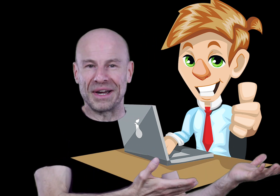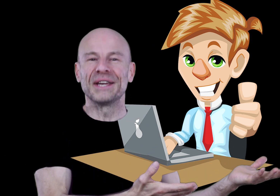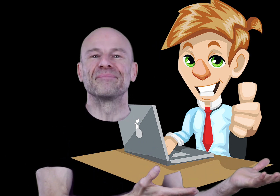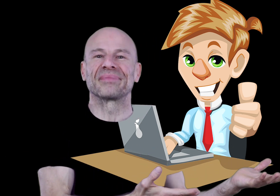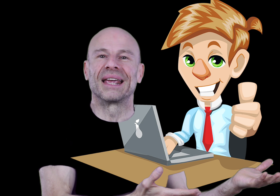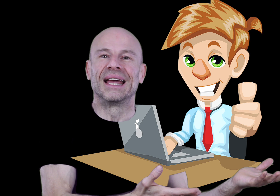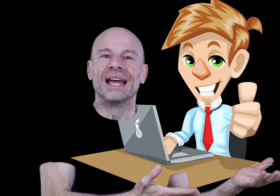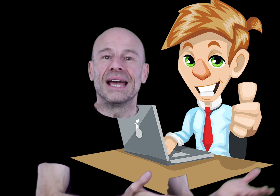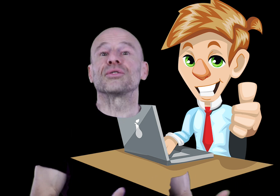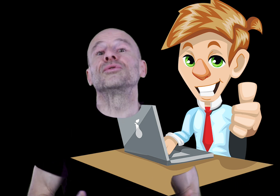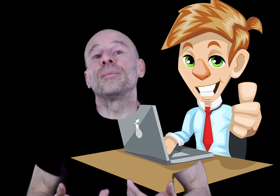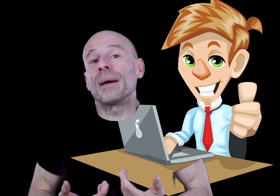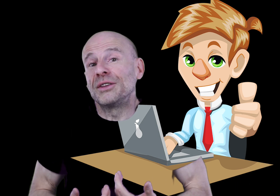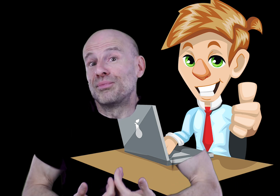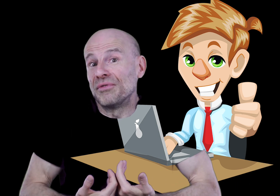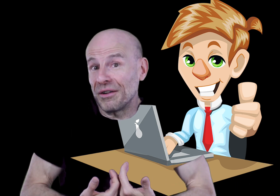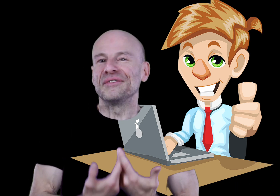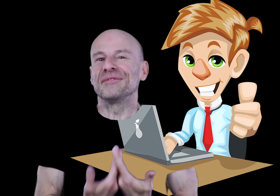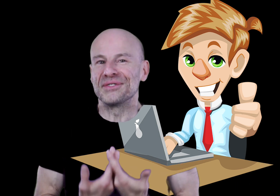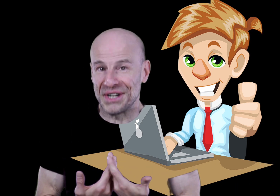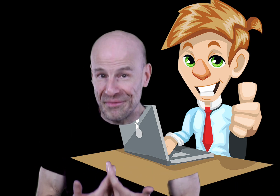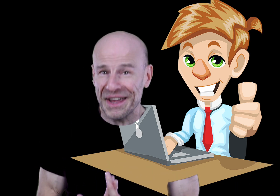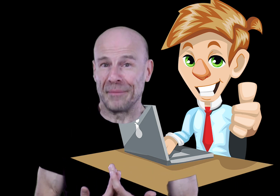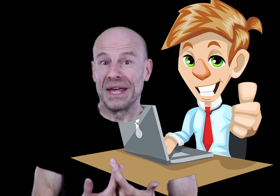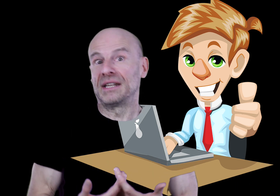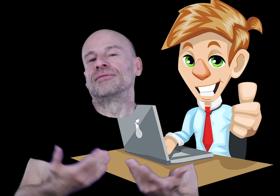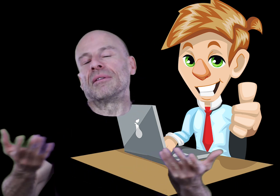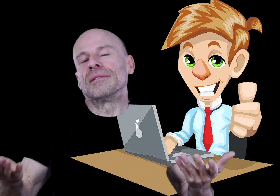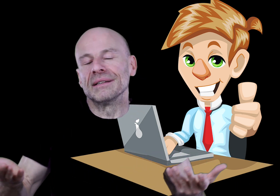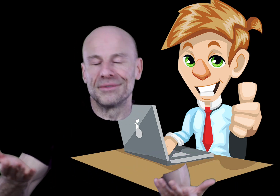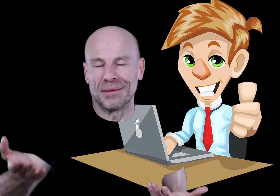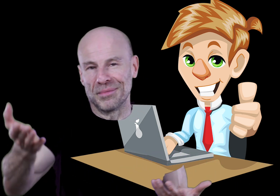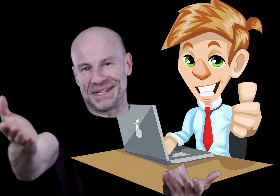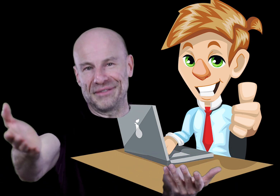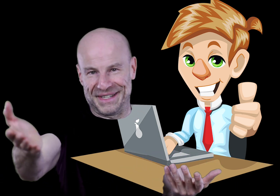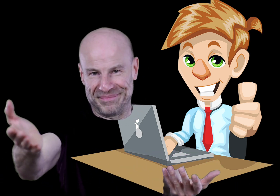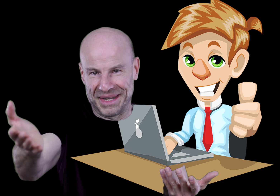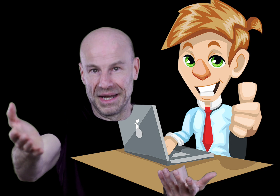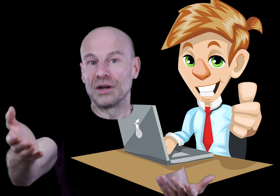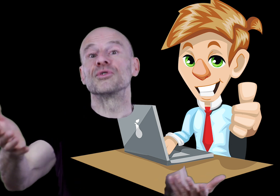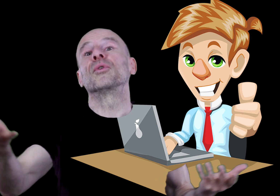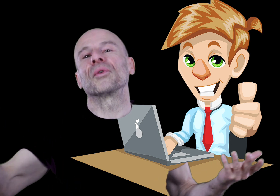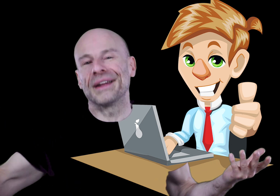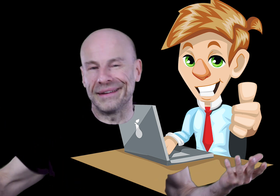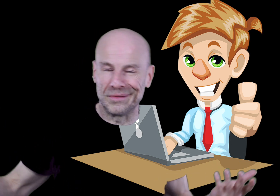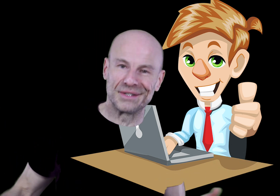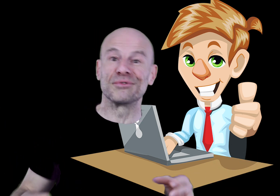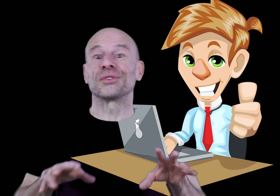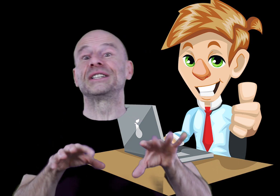est gratuit; et surtout de me permettre de pouvoir vivre de ce que j’aime faire et qui vous rend indiscutablement service, comme je peux le constater en lisant vos gentils